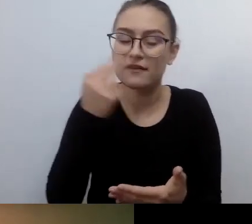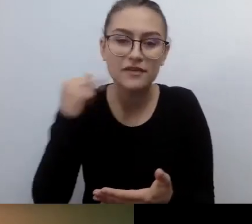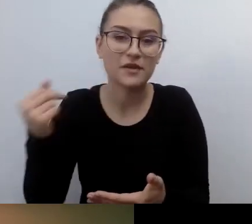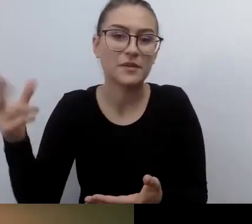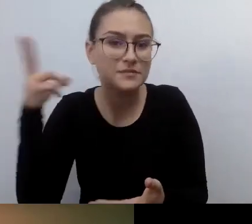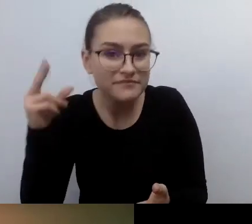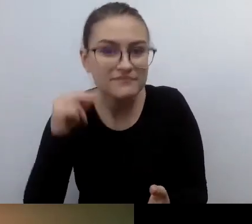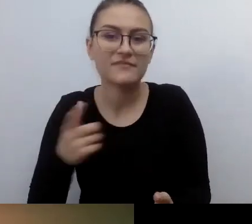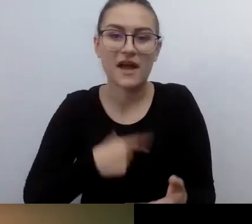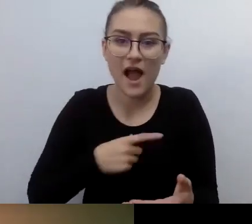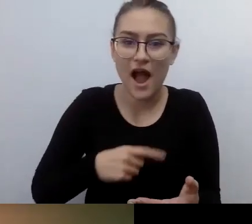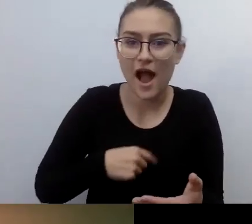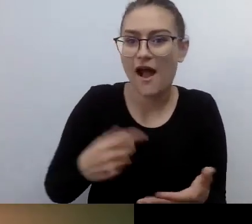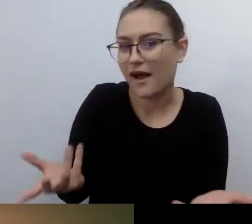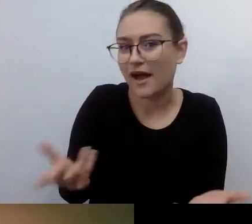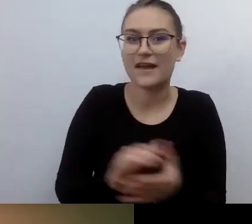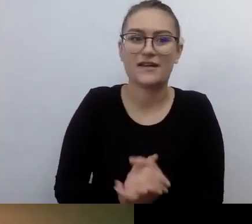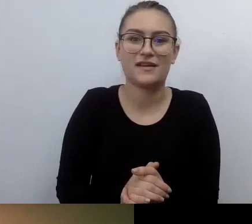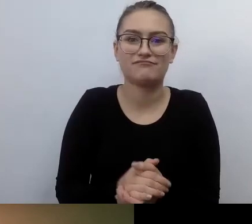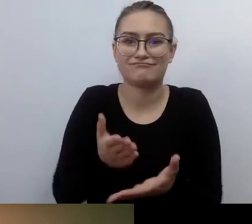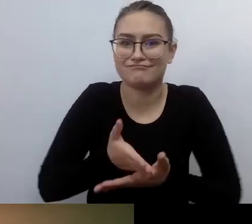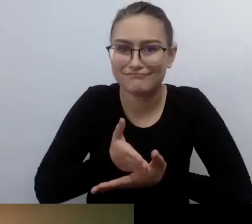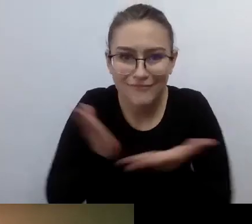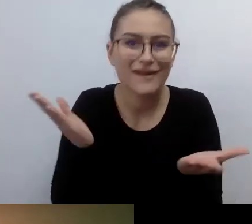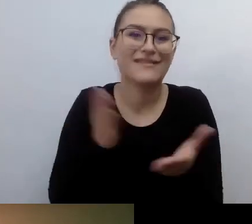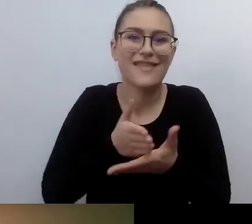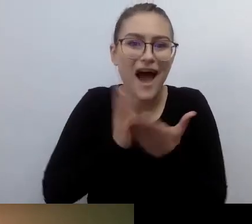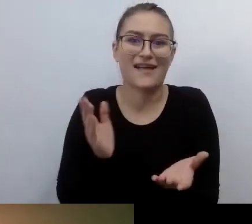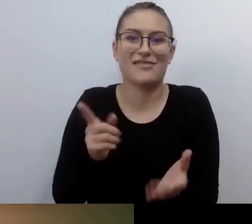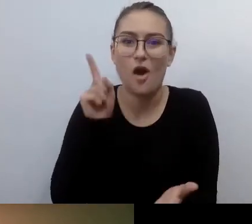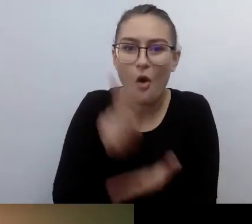I da radę w ten sposób. Nie trzeba wydawać więcej pieniędzy, specjalnie się umawiać.